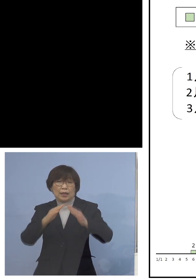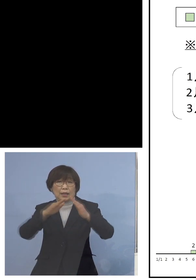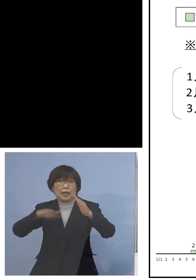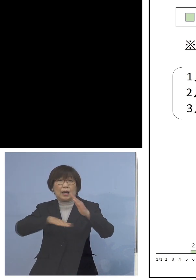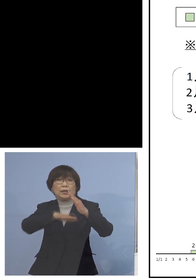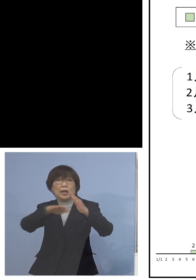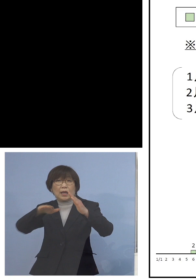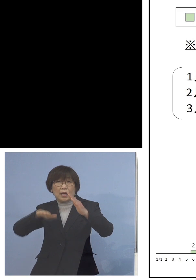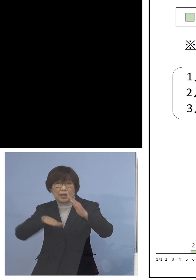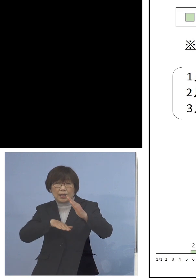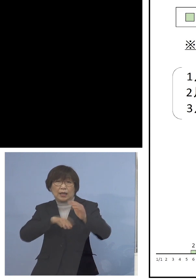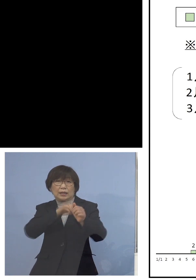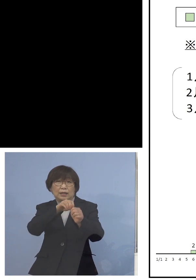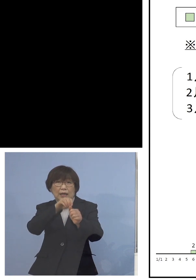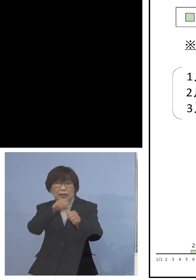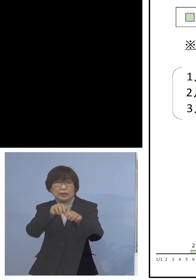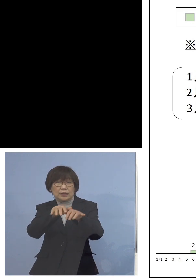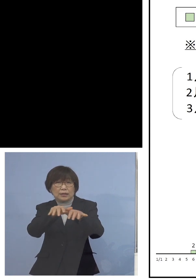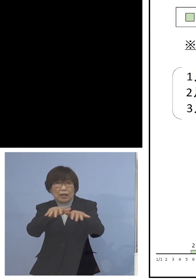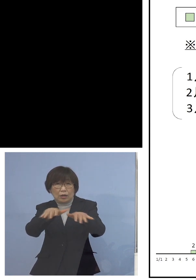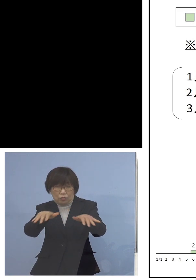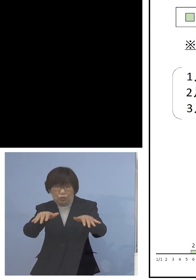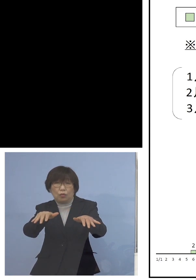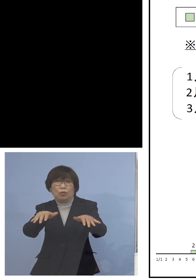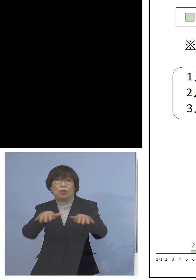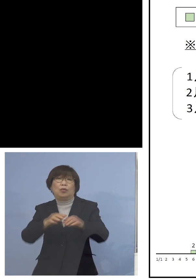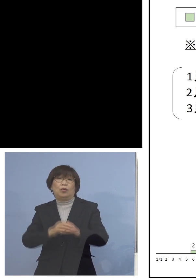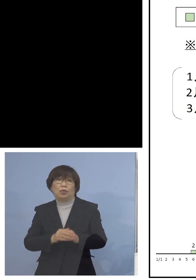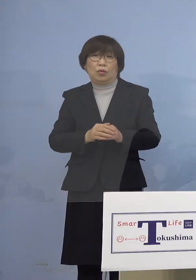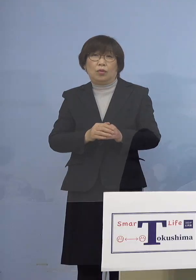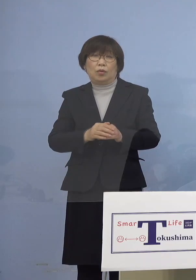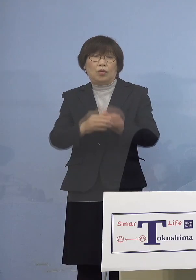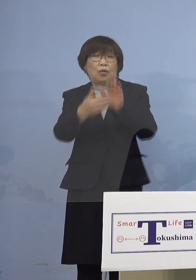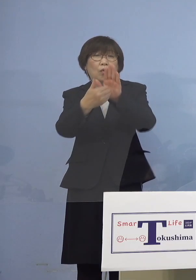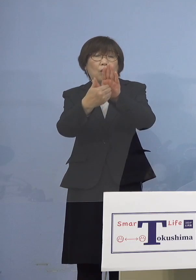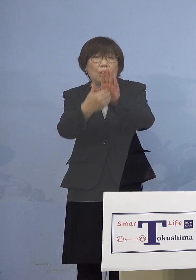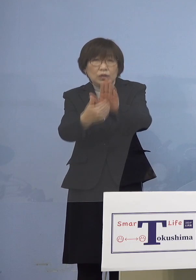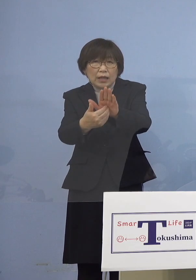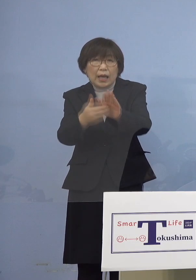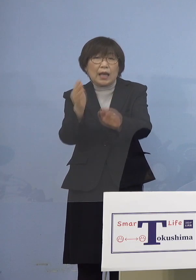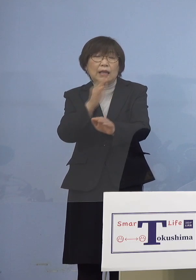これ何とか抑えないと やはり厳しいものがあるということで